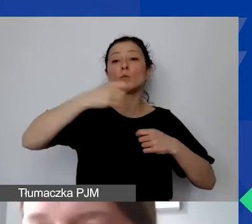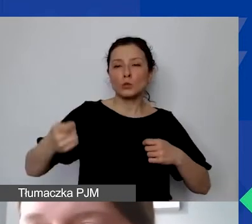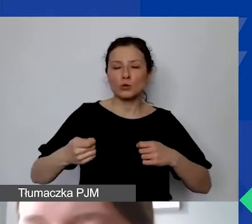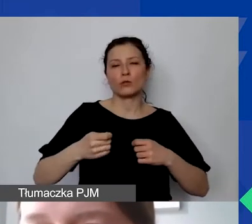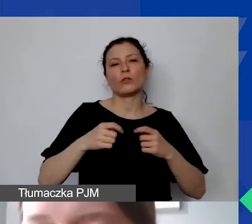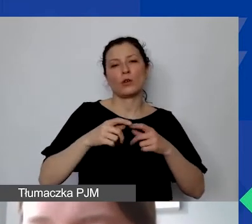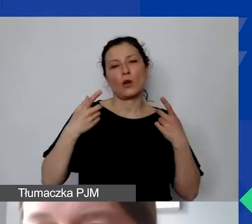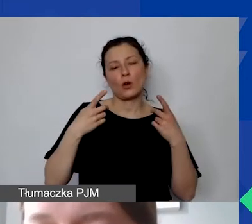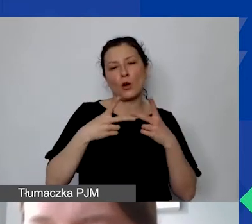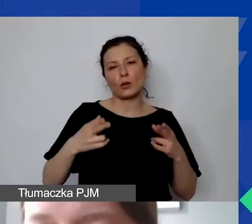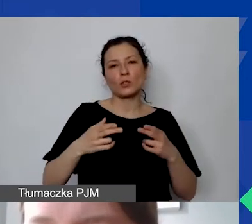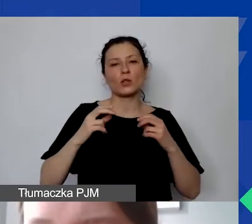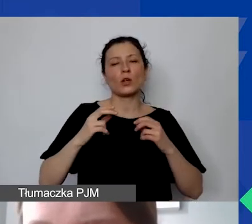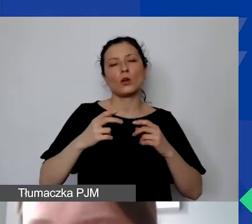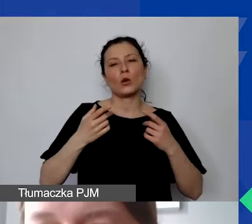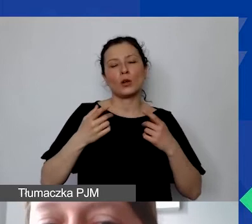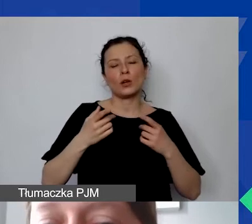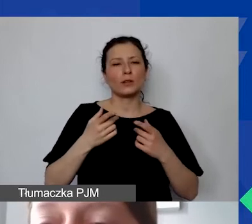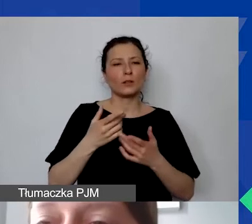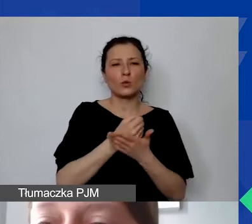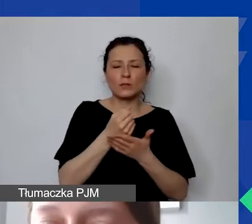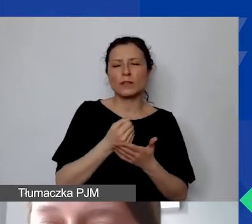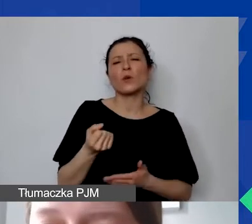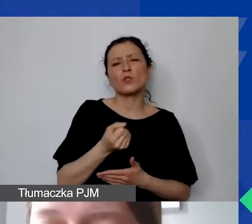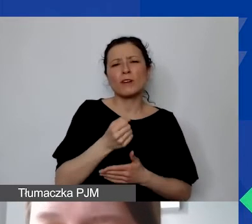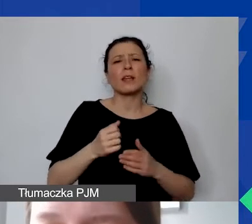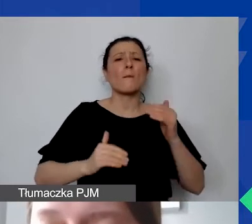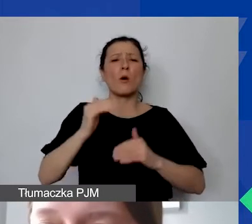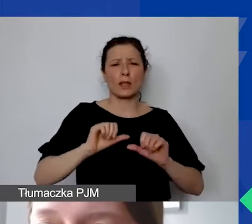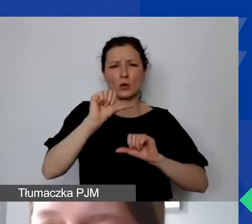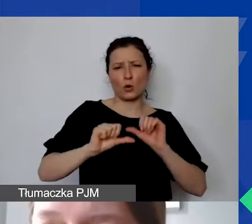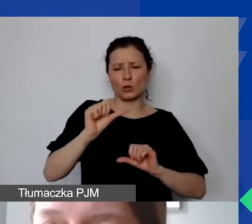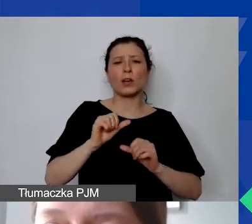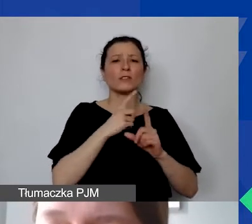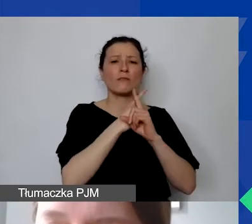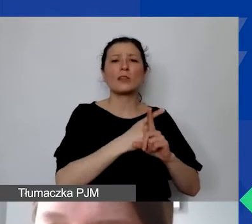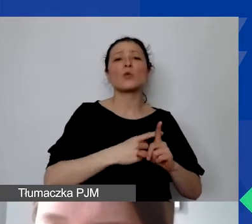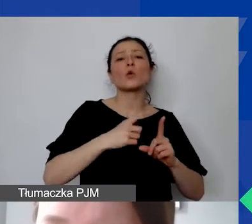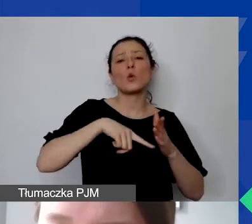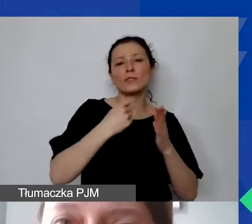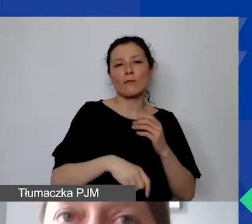To wynika z ustawy o rachunkowości. Jeżeli jednak będą państwo zakupywać środek trwały